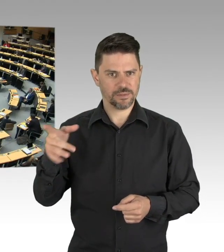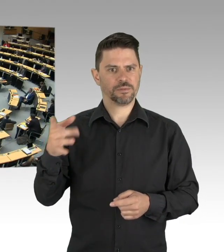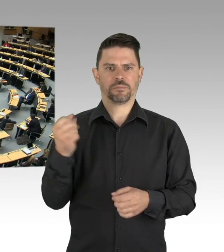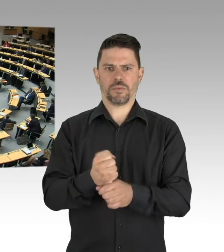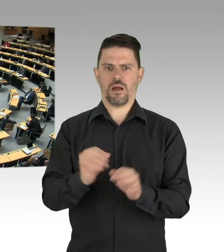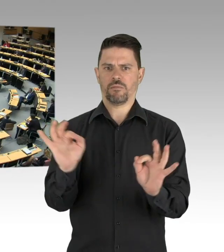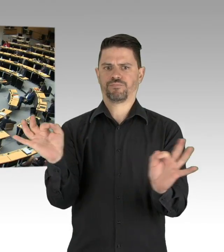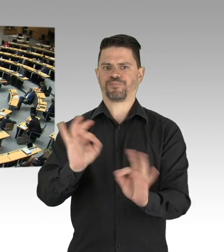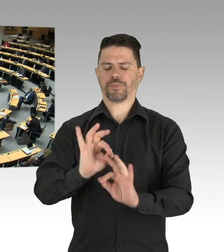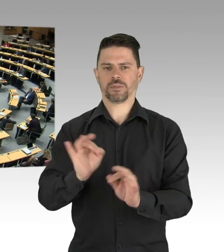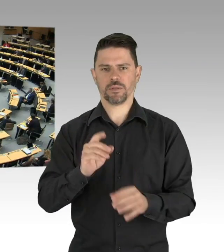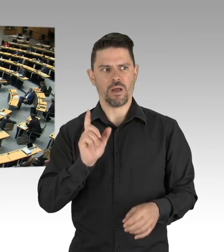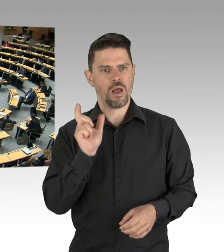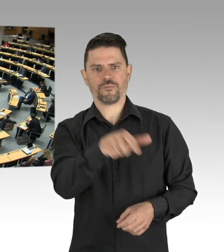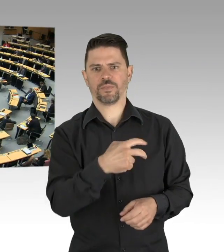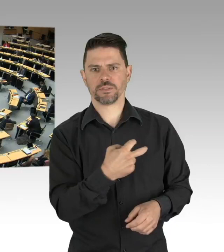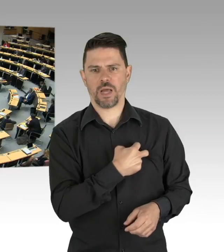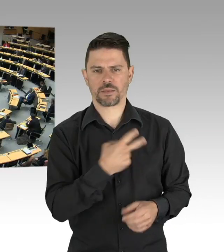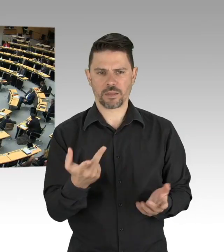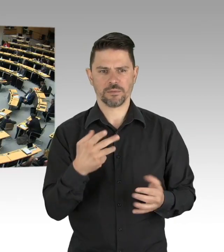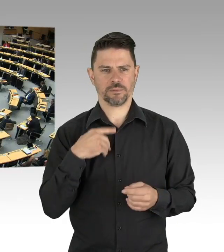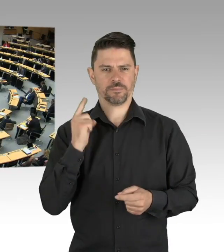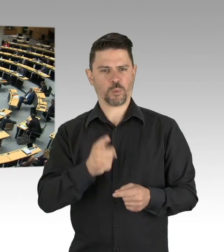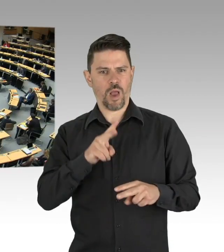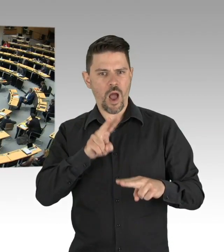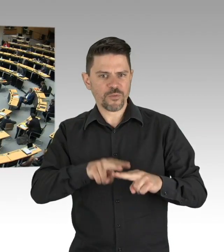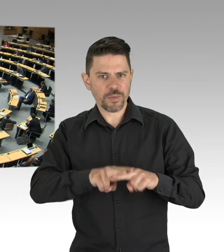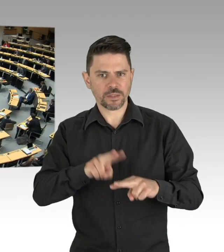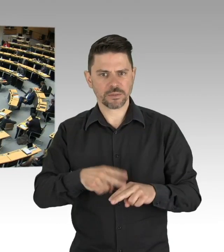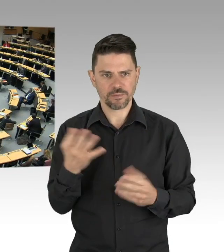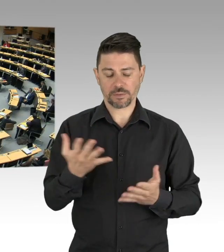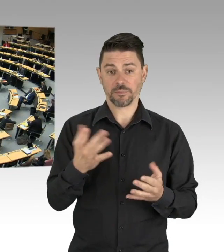denn da tummeln sich neben besorgten Bürgern, Bürgerrechtlern,